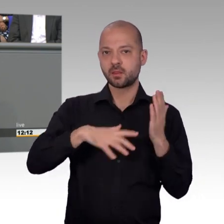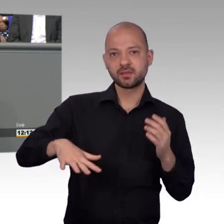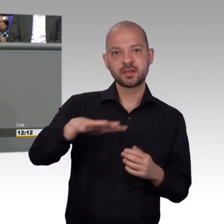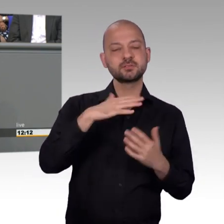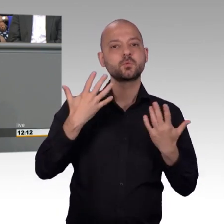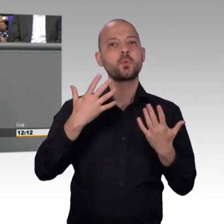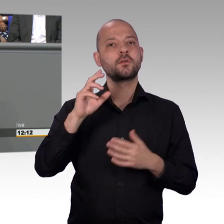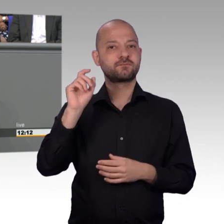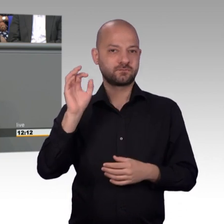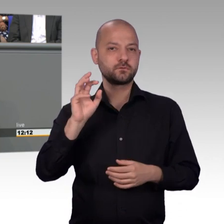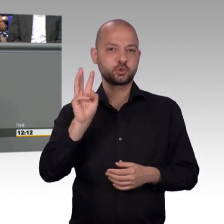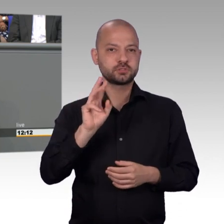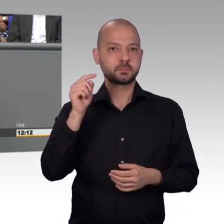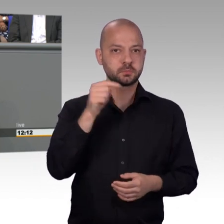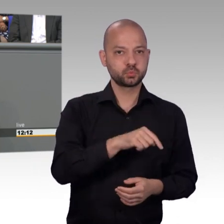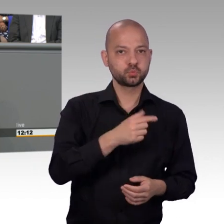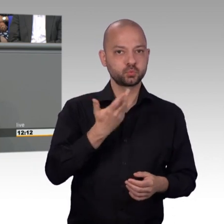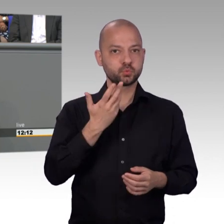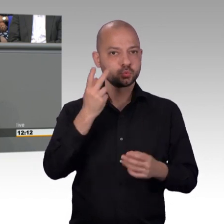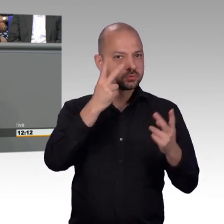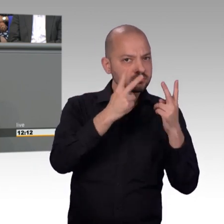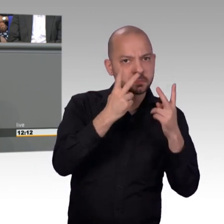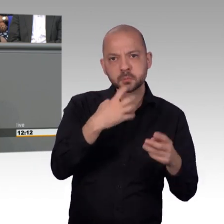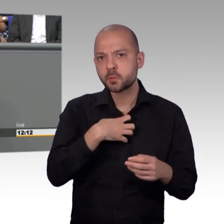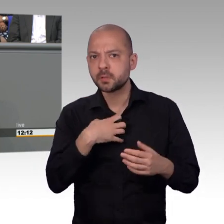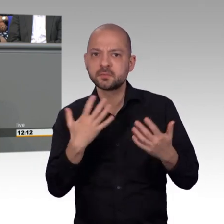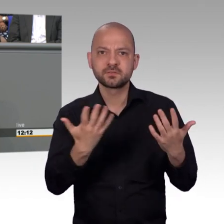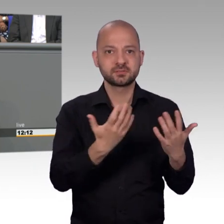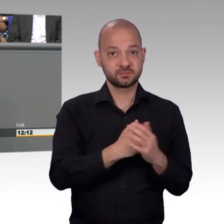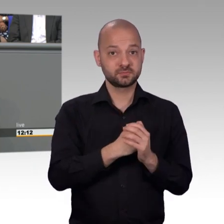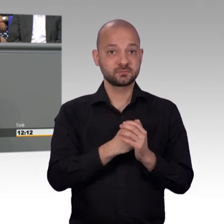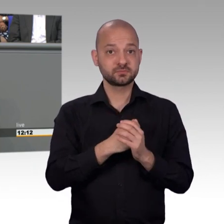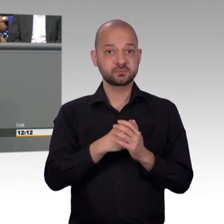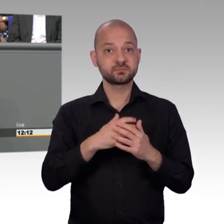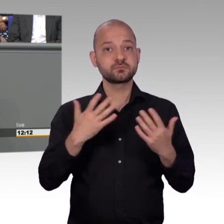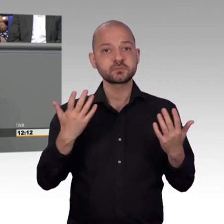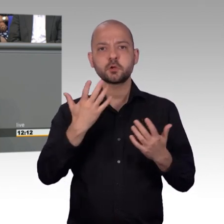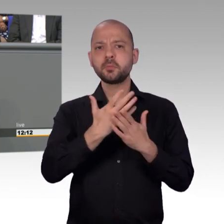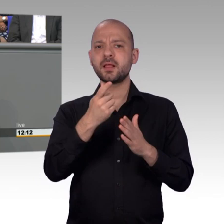vorladen und das macht ja auch nicht jeder gern. Und damit haben wir natürlich ein gewisses Schmerzmittel, oder Druckmittel, um entsprechend hier